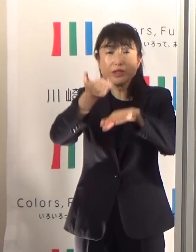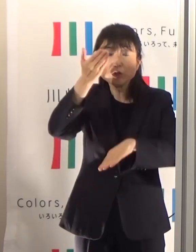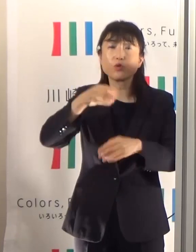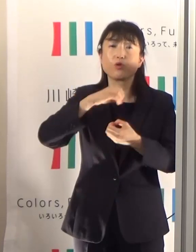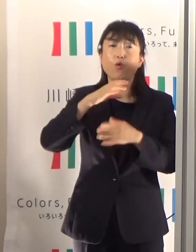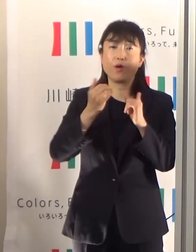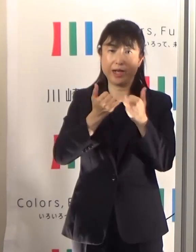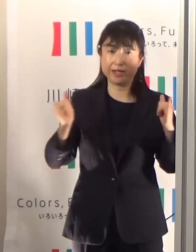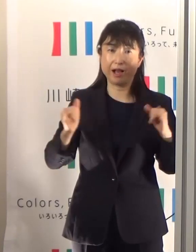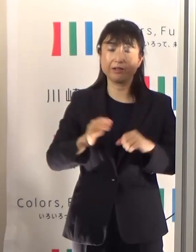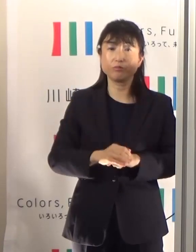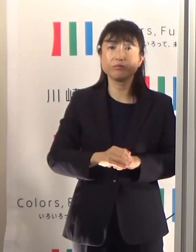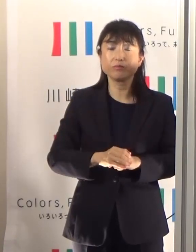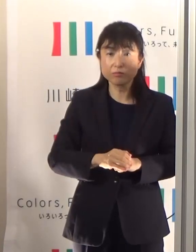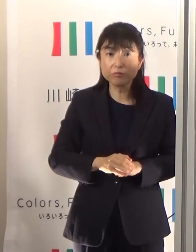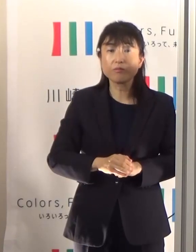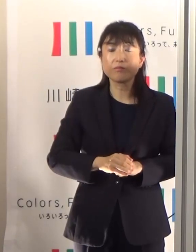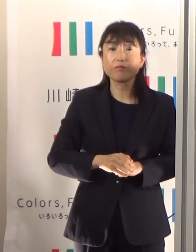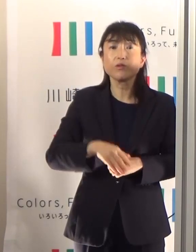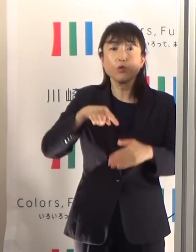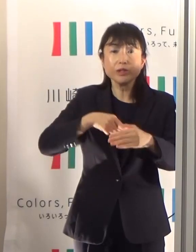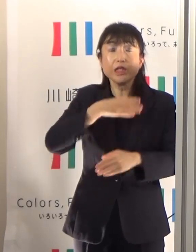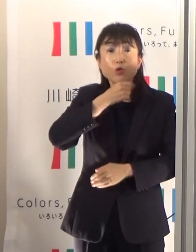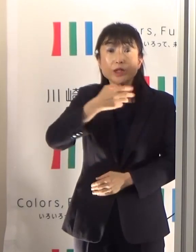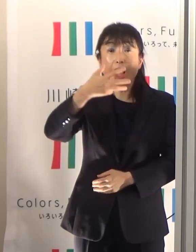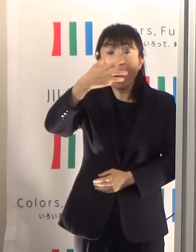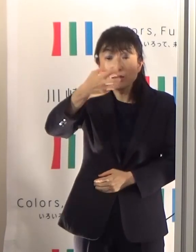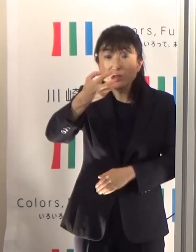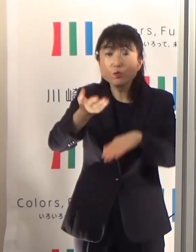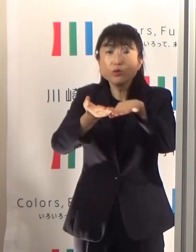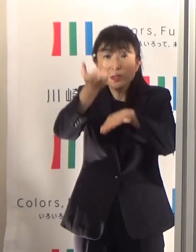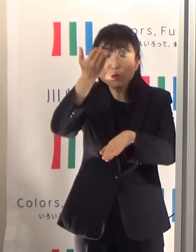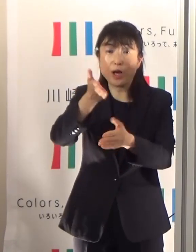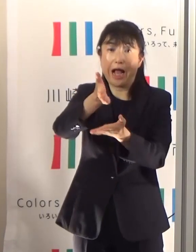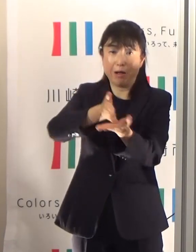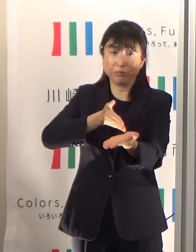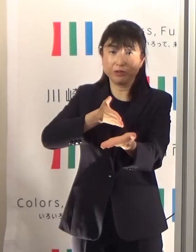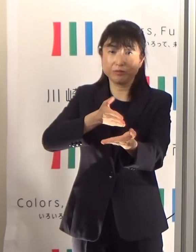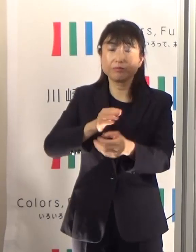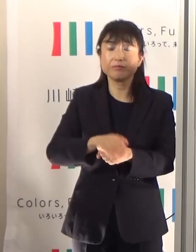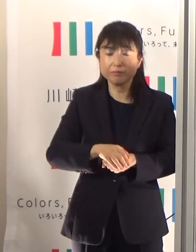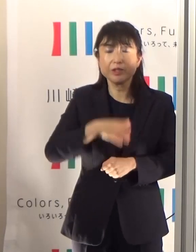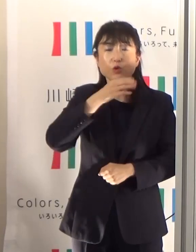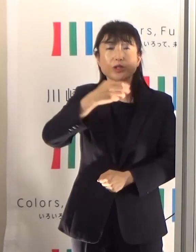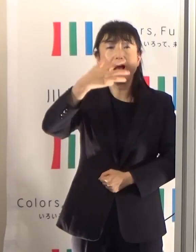80歳以上の方が約半分ということでありますから、特に気をつけていただきたいと思います